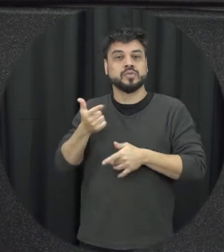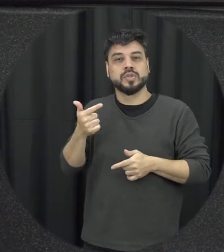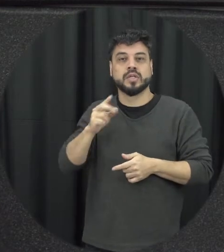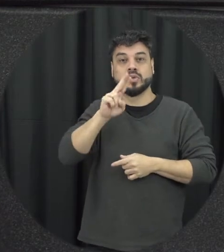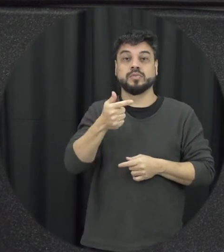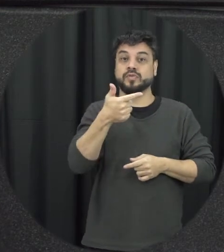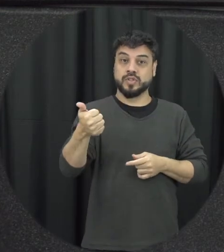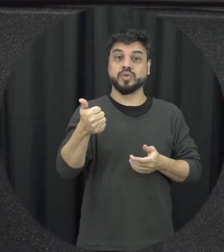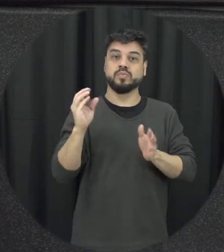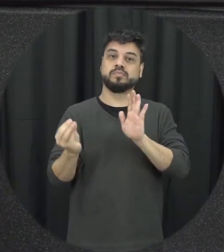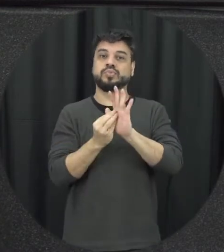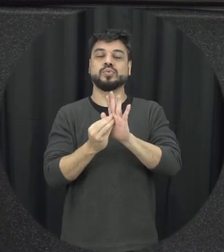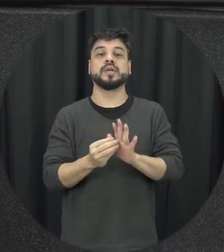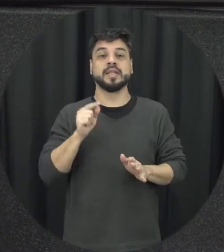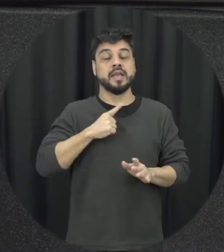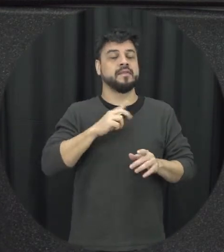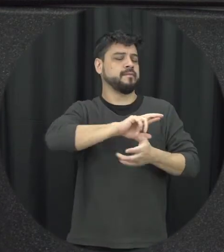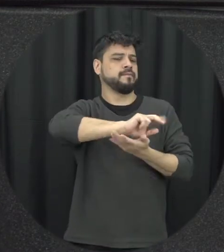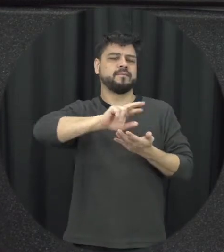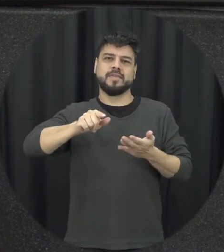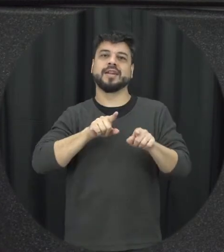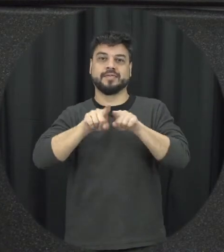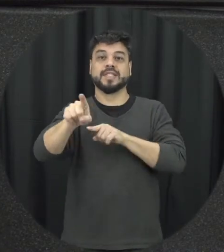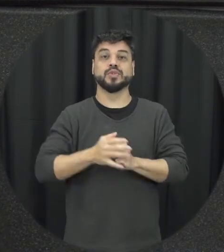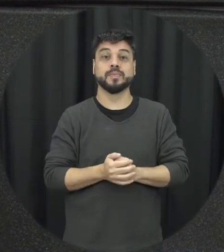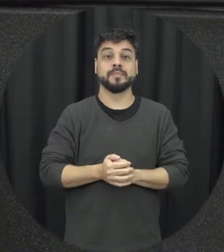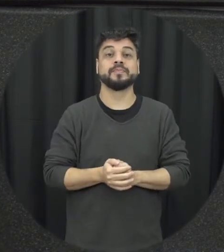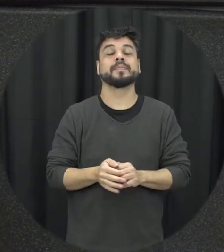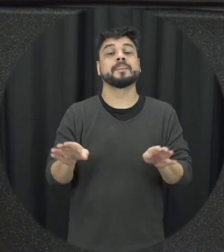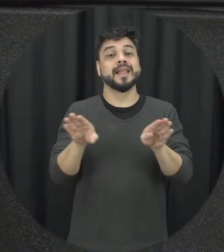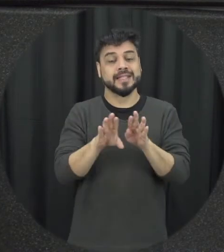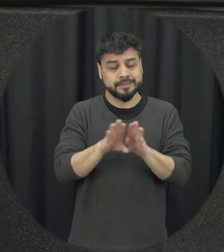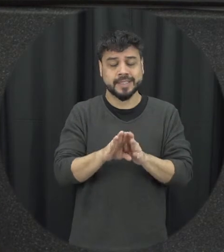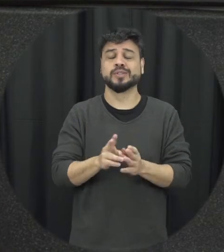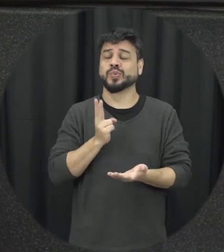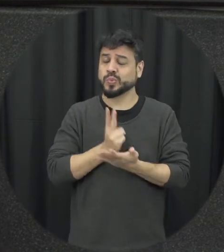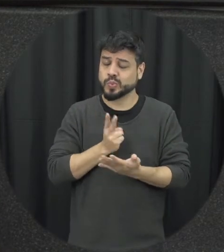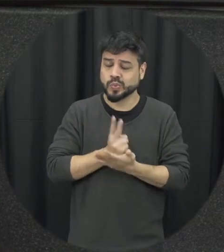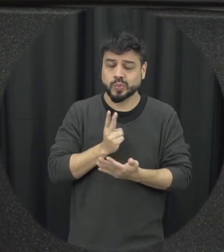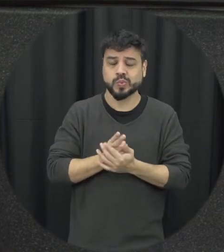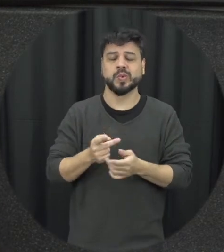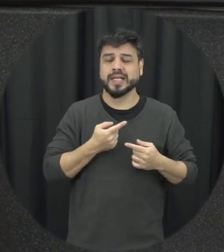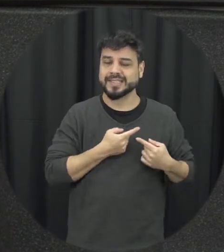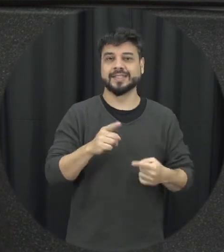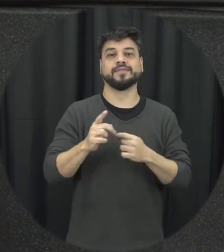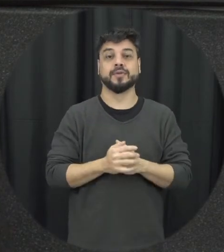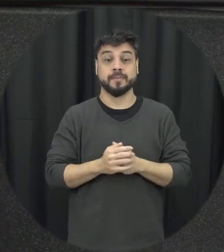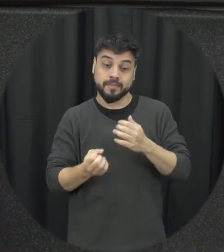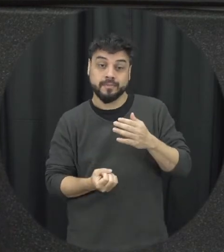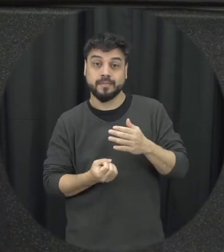série de desafios na implementação da lei que a lei no papel ela é muito bonita é ordenamento